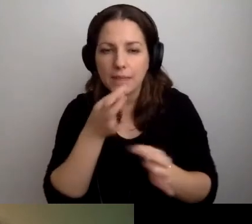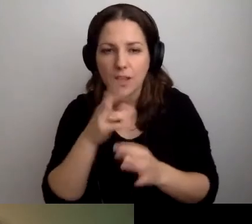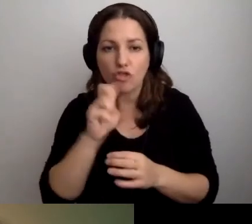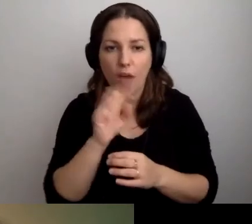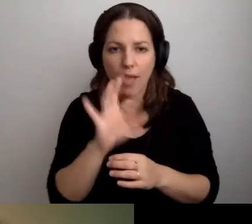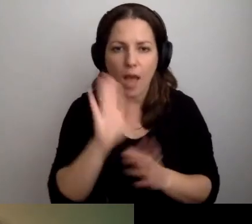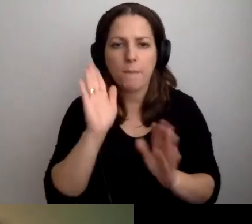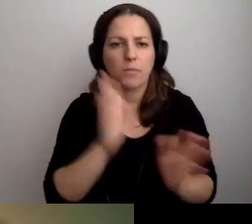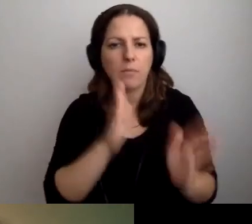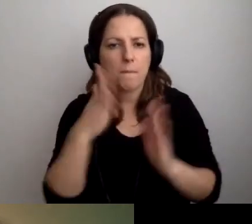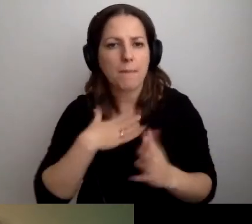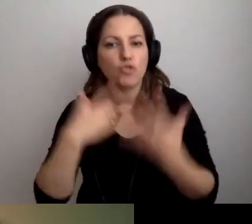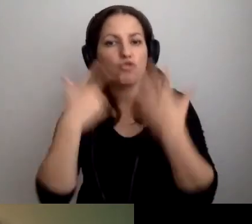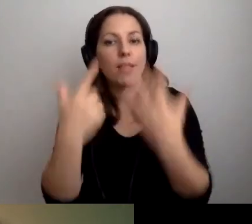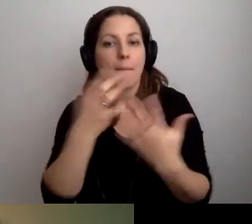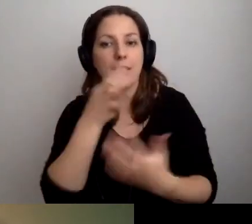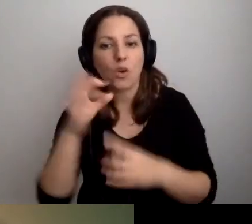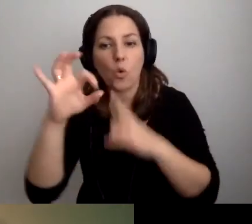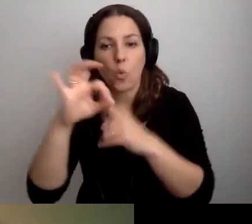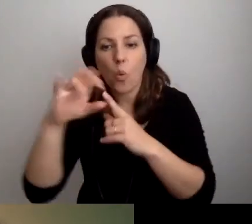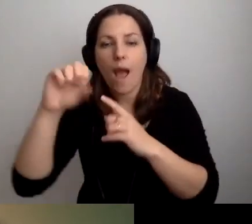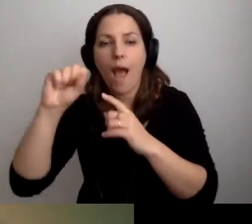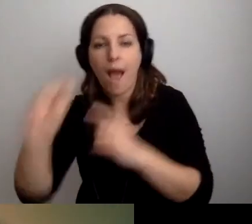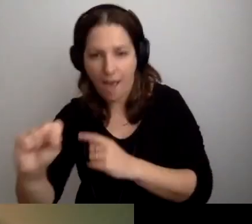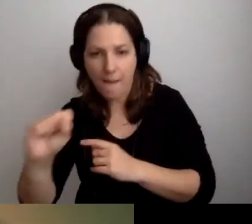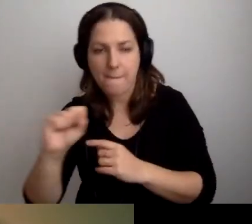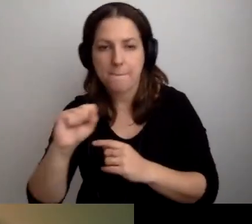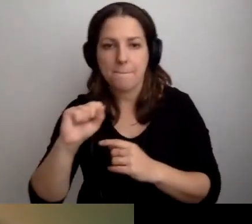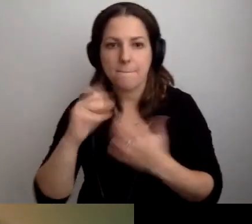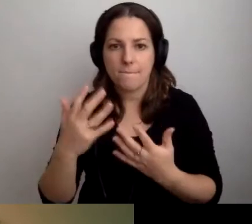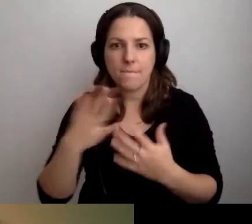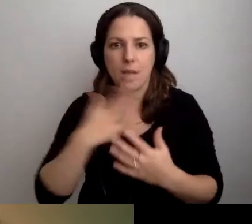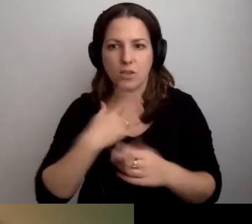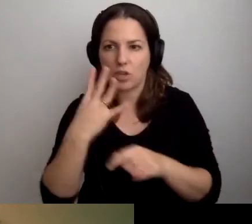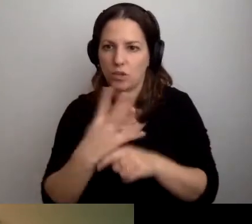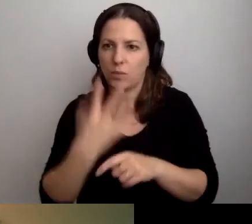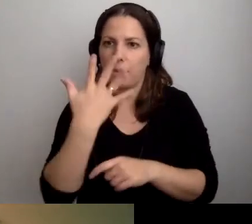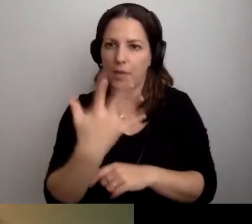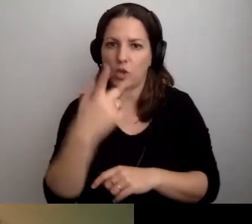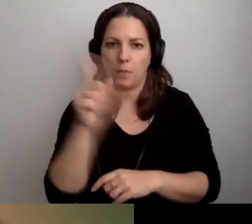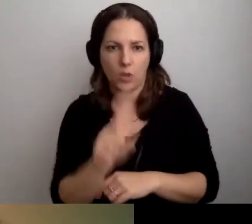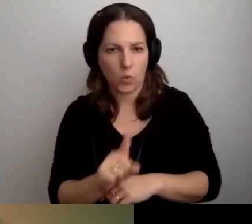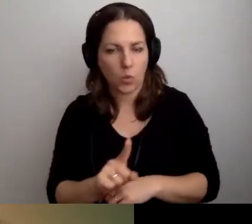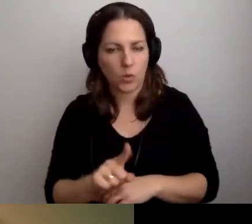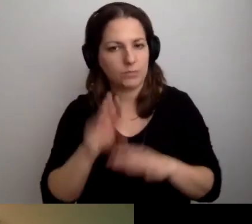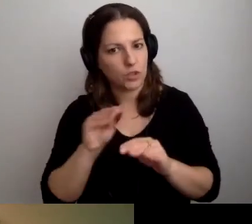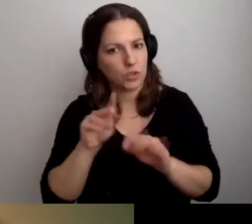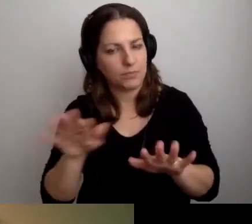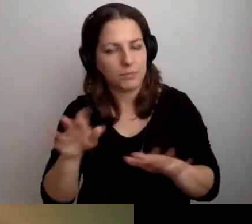Ale mamy jeszcze 7 pytań w Q&A. Mamy jeszcze 45 minut i sporo pytań. Jeszcze chcemy sobie pogawędzić.